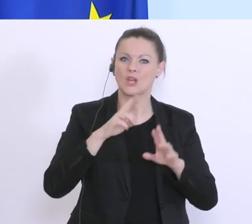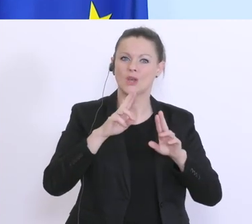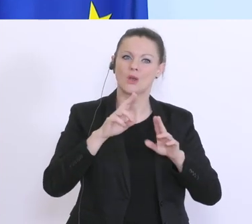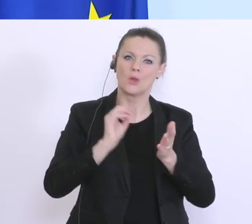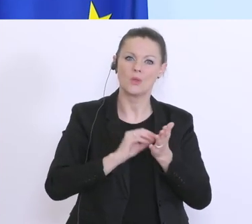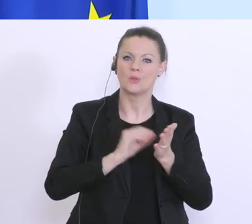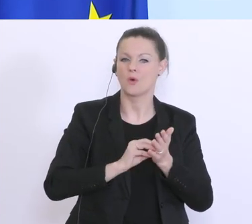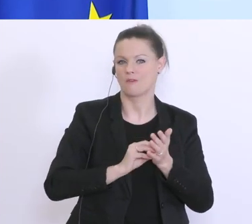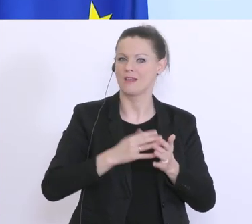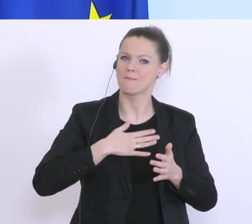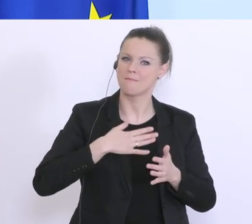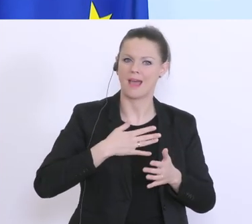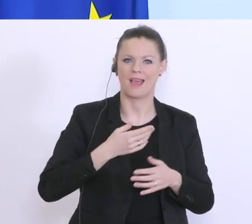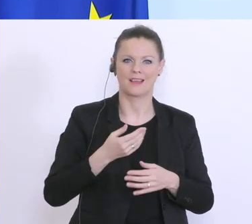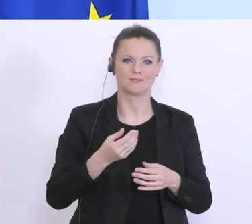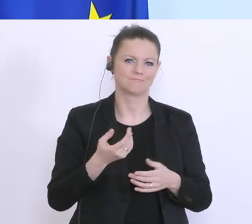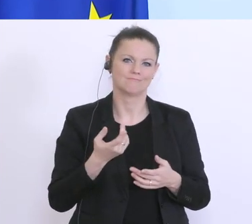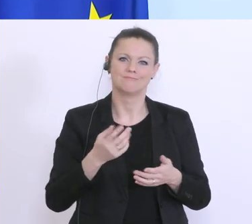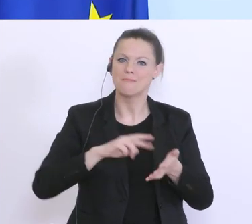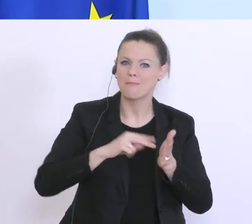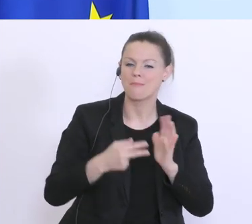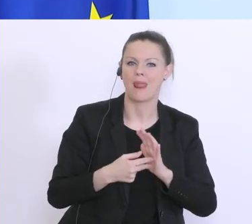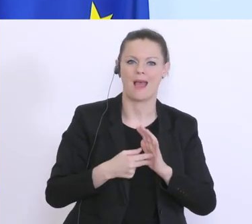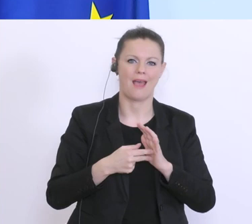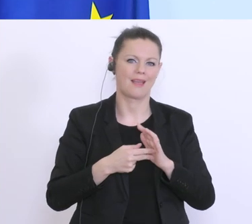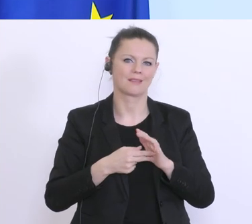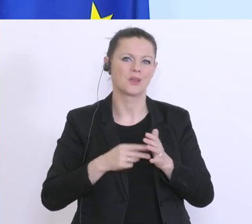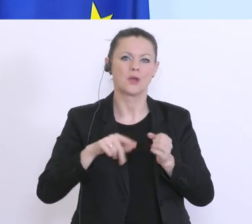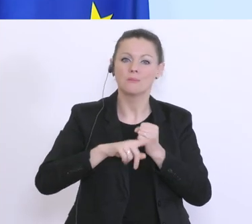und an dieser gearbeitet und einzelne Begriffe und Beistriche ausgetauscht. An diesem Montag,